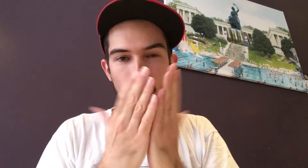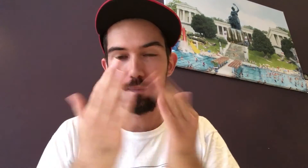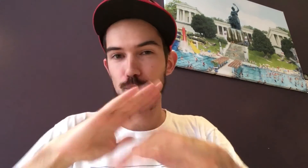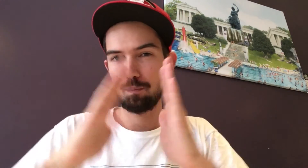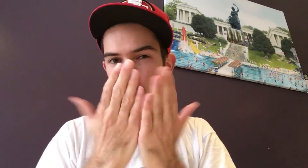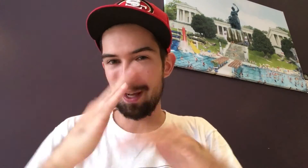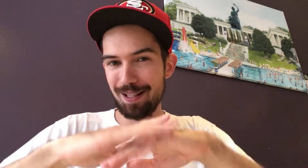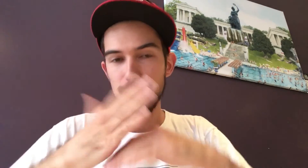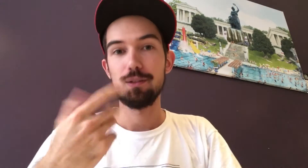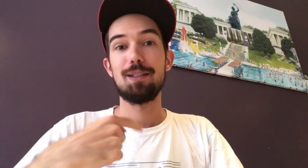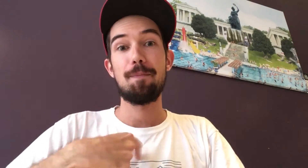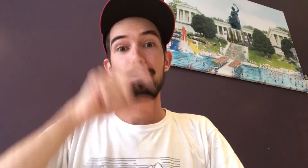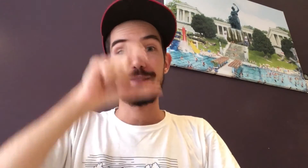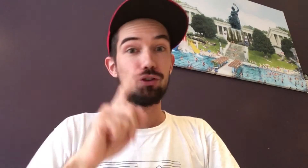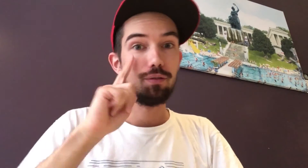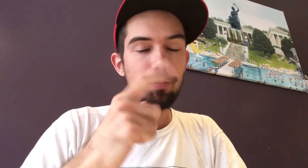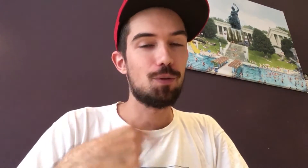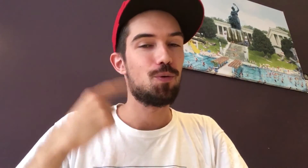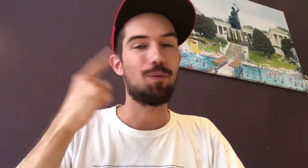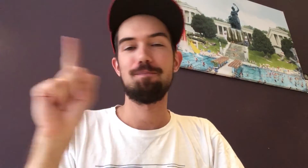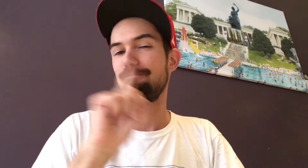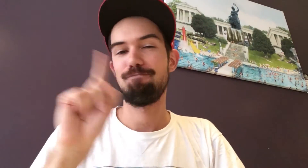... in seinem Buch "Ich sehe den Menschen. Ich höre ihn nicht."